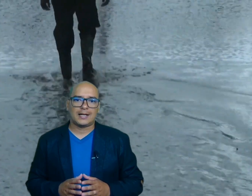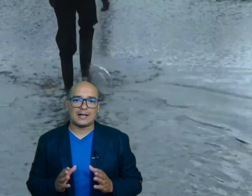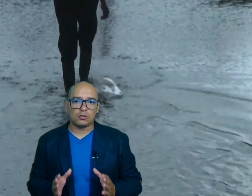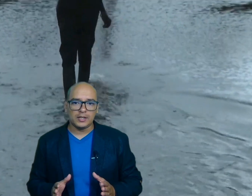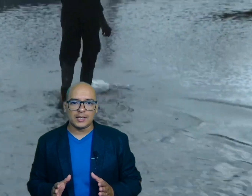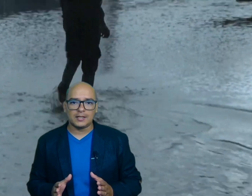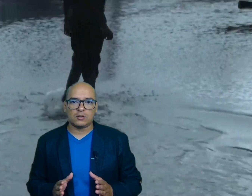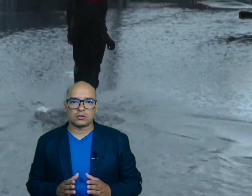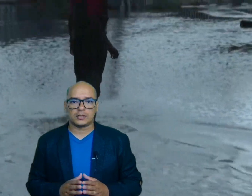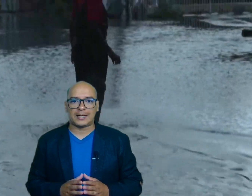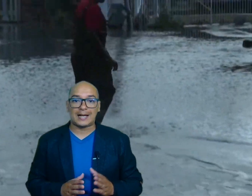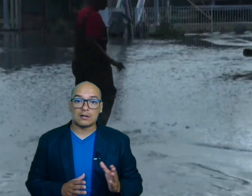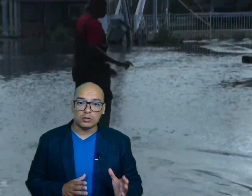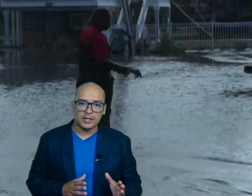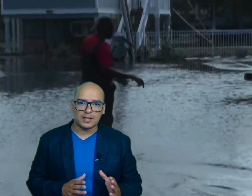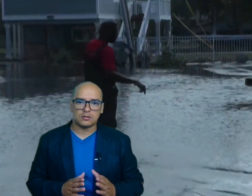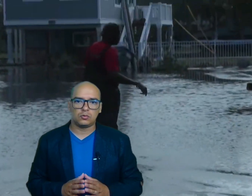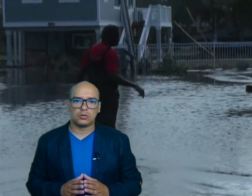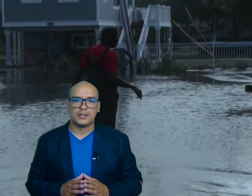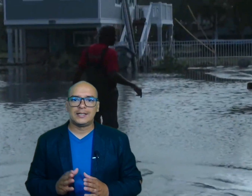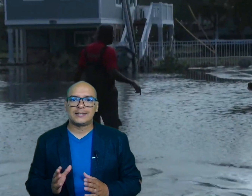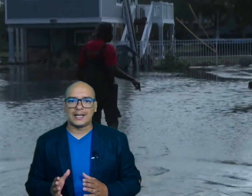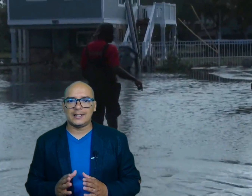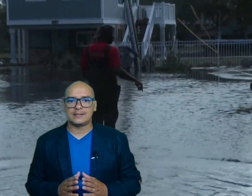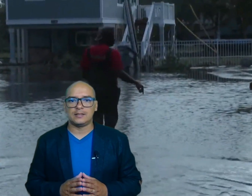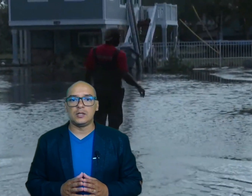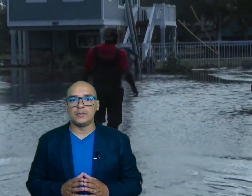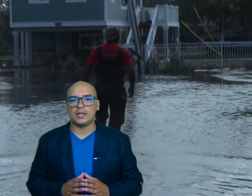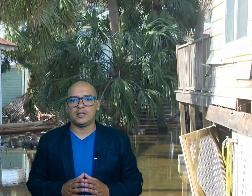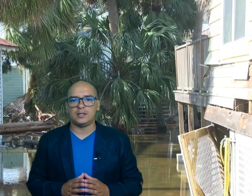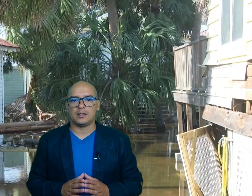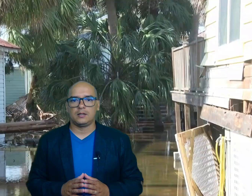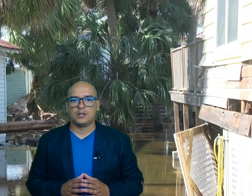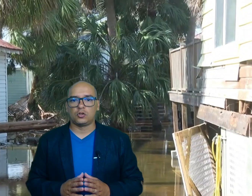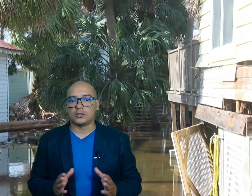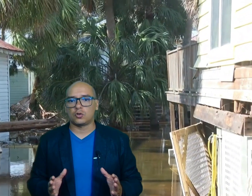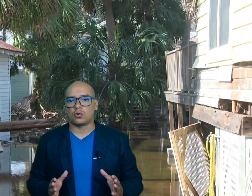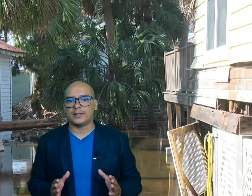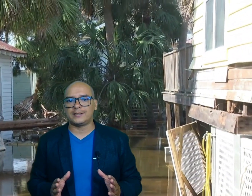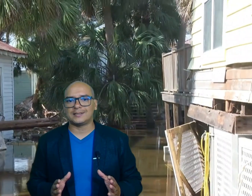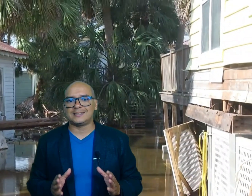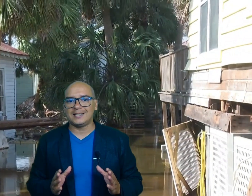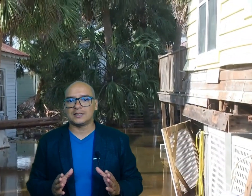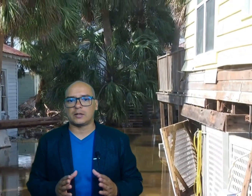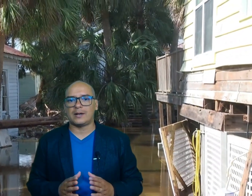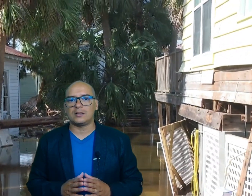Carolina del Norte Carolina del Sur Tennessee y Virginia donde socorristas Siguen trabajando